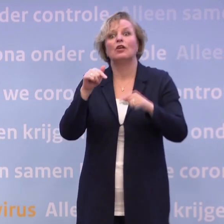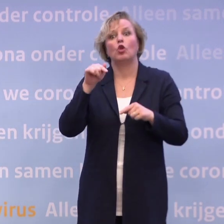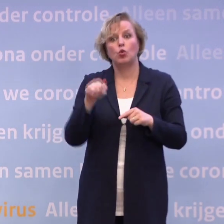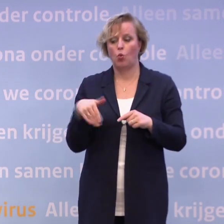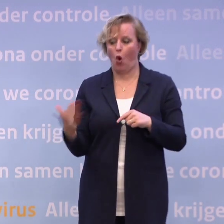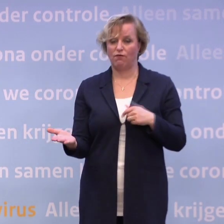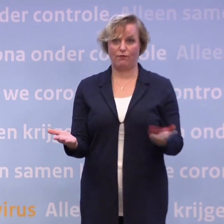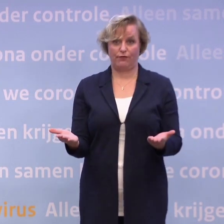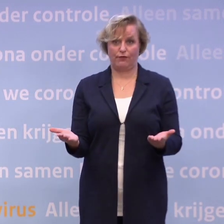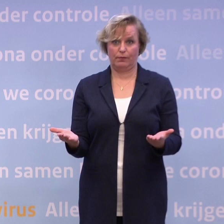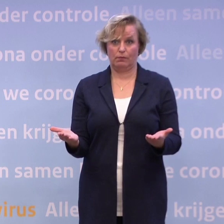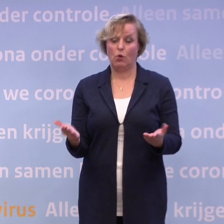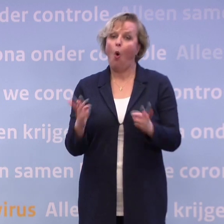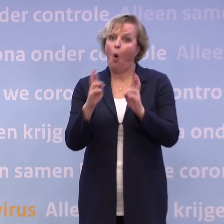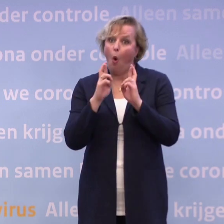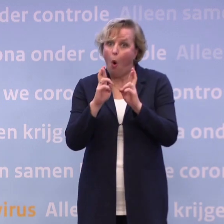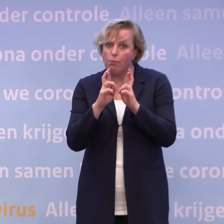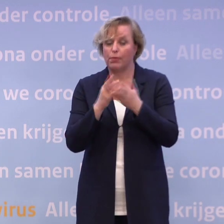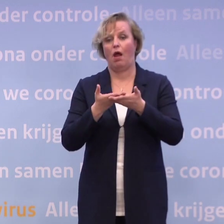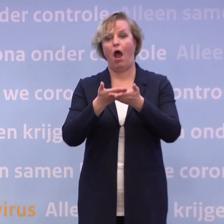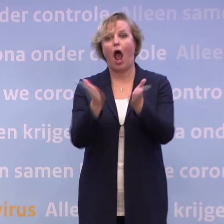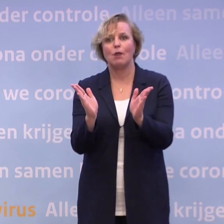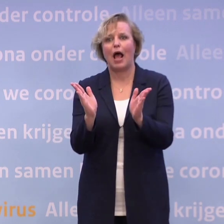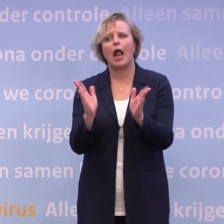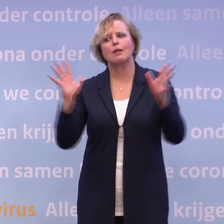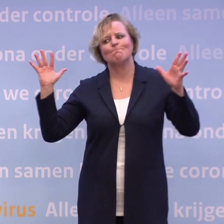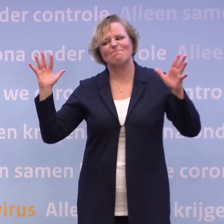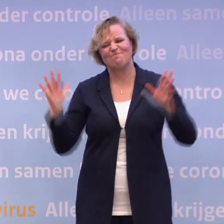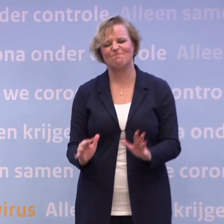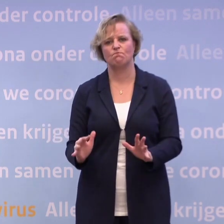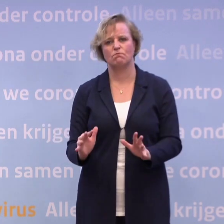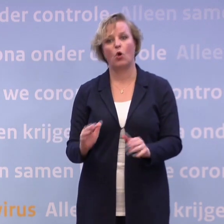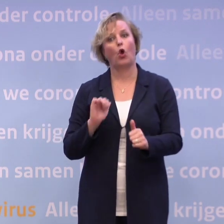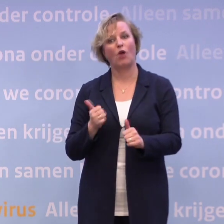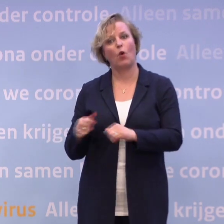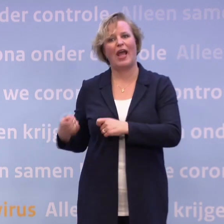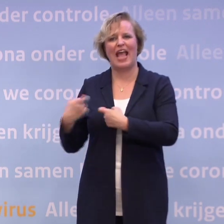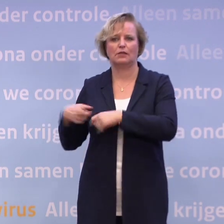En ik hoop echt van harte dat we met z'n allen het weer terugduwen... ...en er geen extra maatregelen nodig zijn.